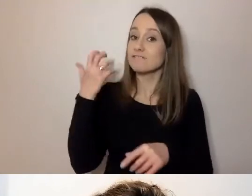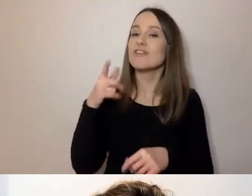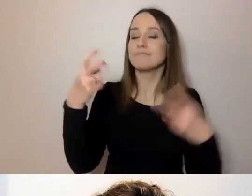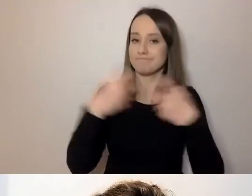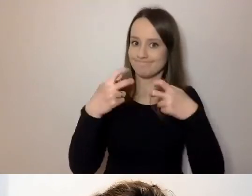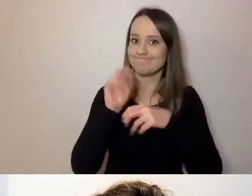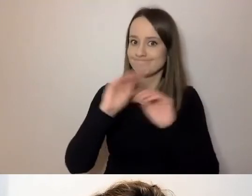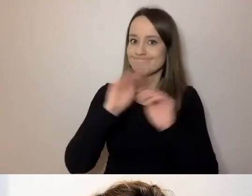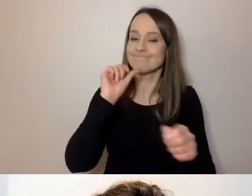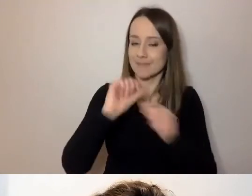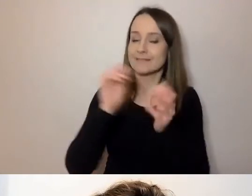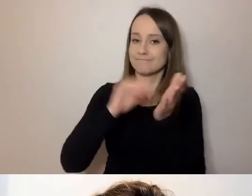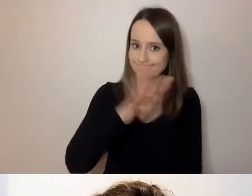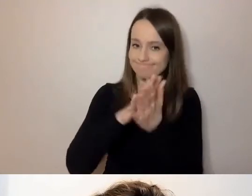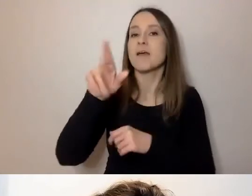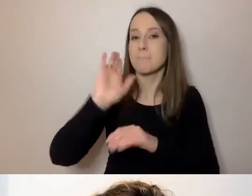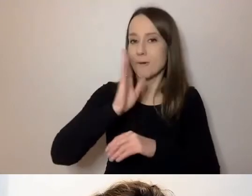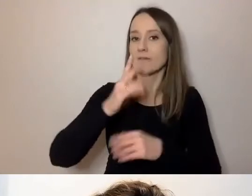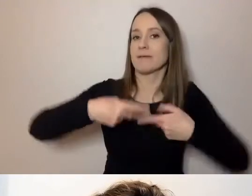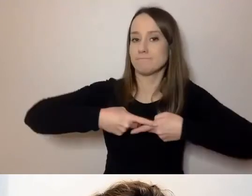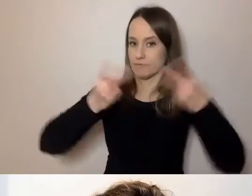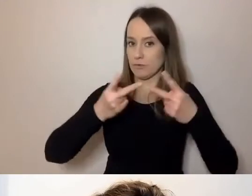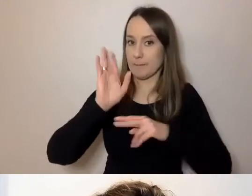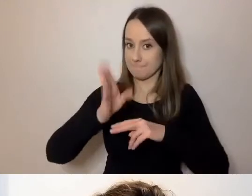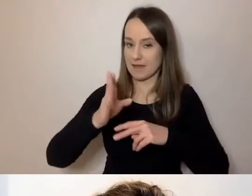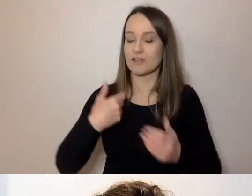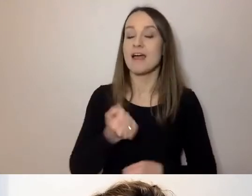Retransmisję zamieścimy na YouTube Warszawskiej Akademii Dostępności